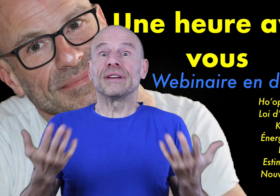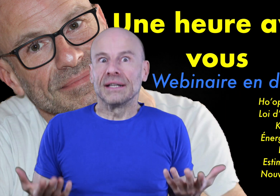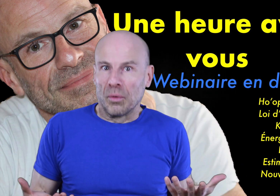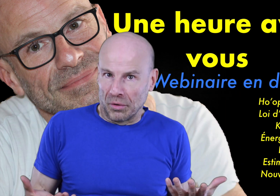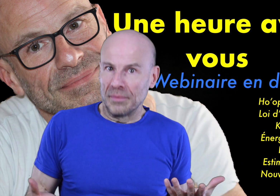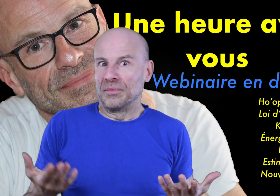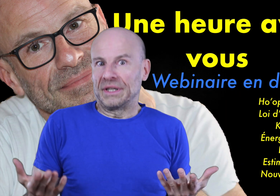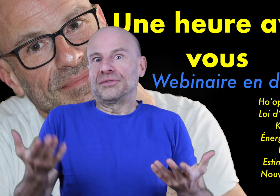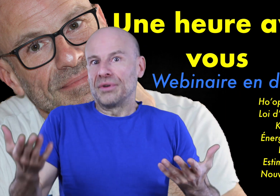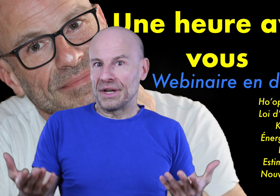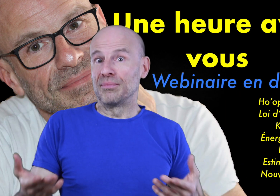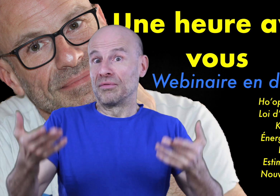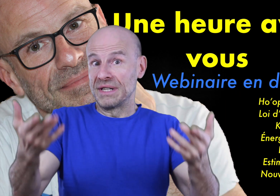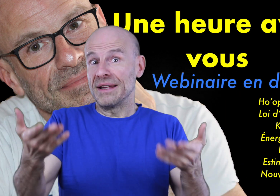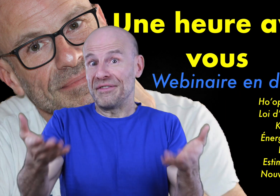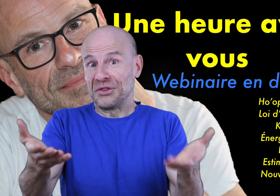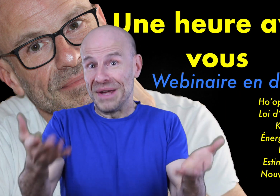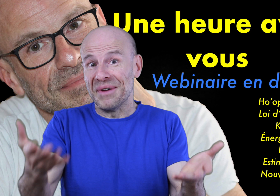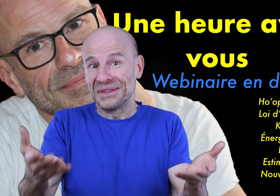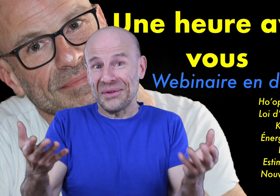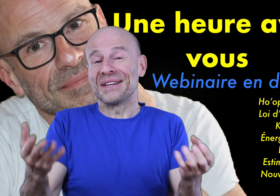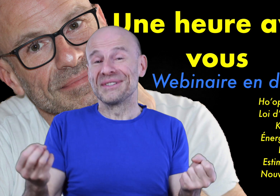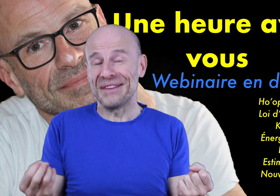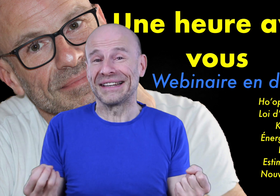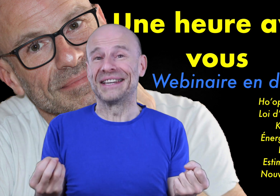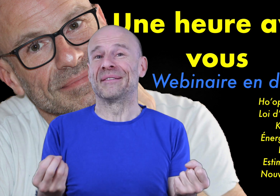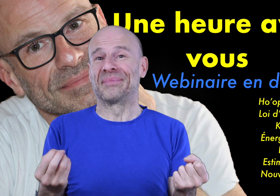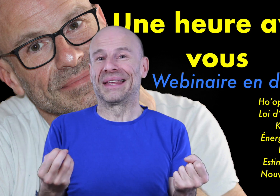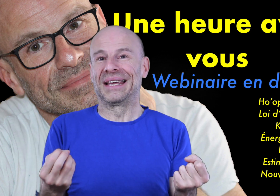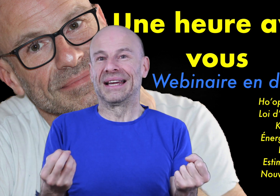vous avez été nombreux à me demander un tutoriel pour vous aider à faire de même tant ça vous a intrigué!